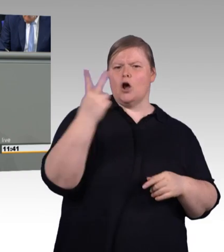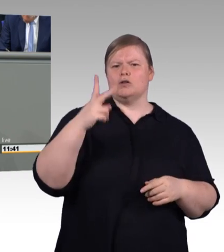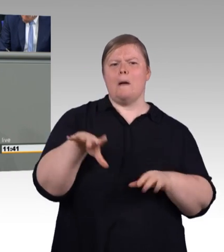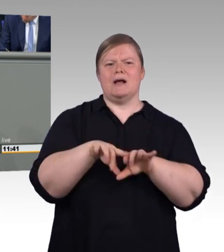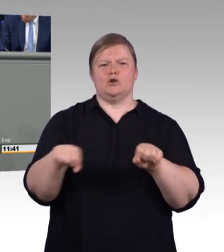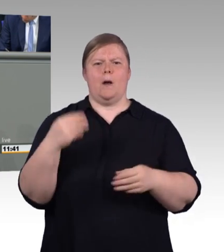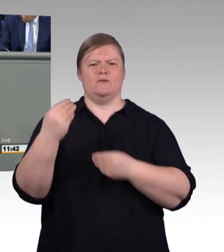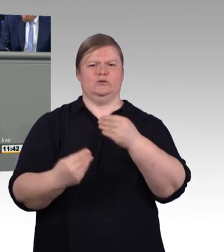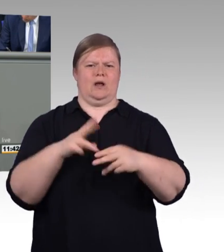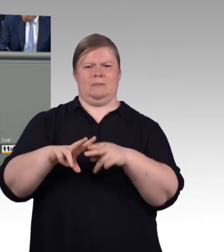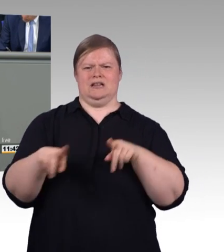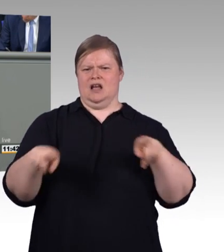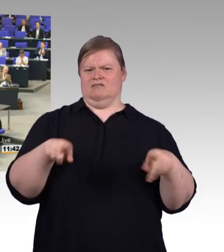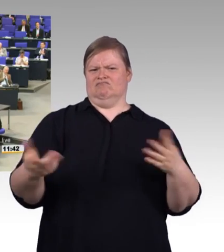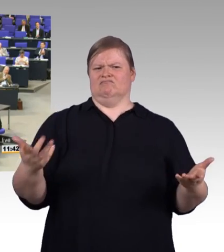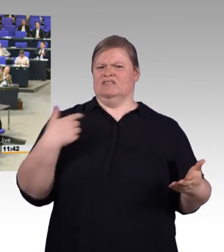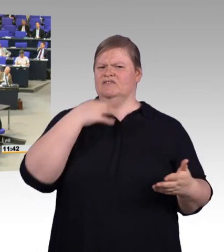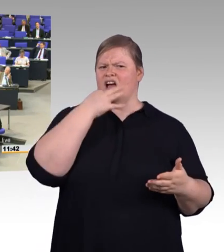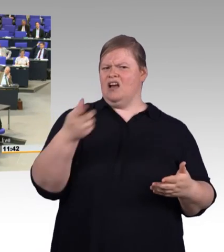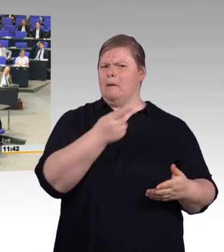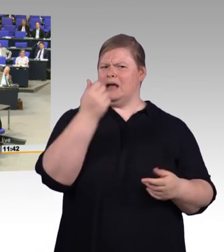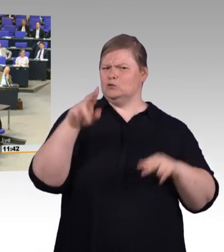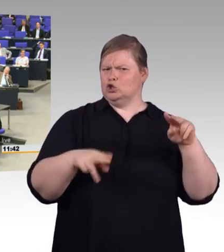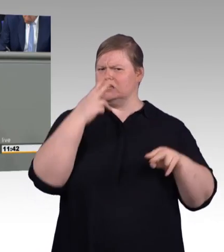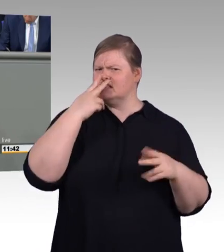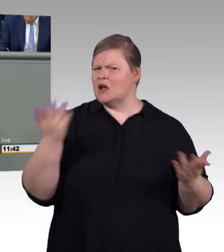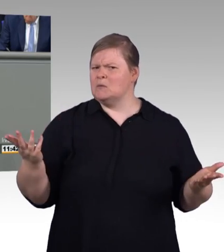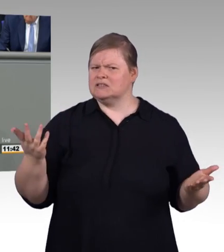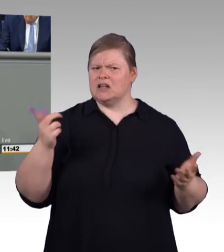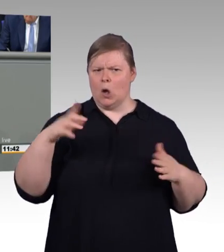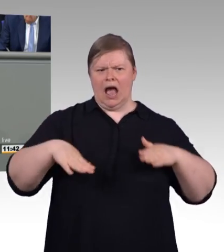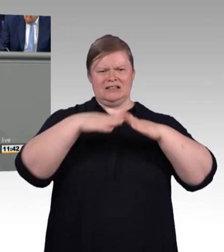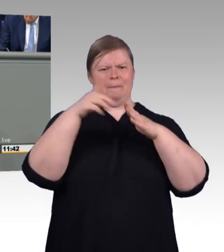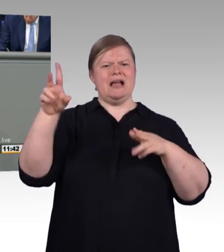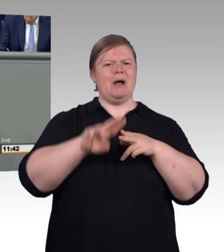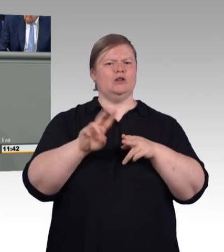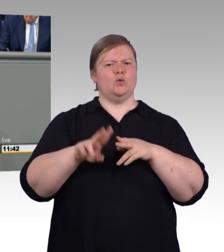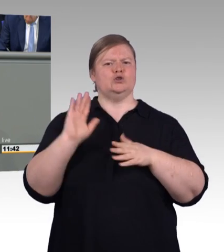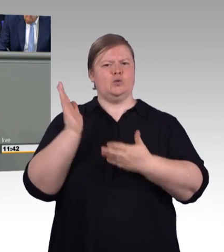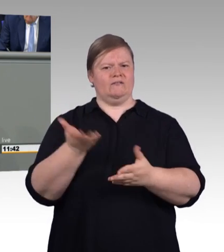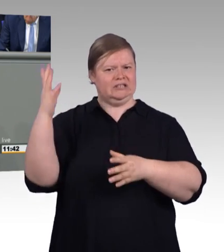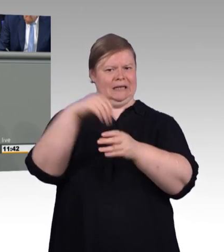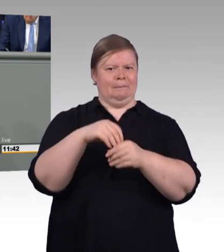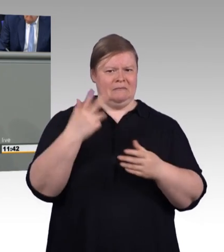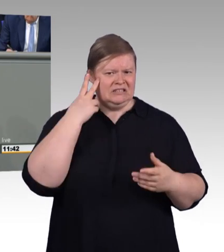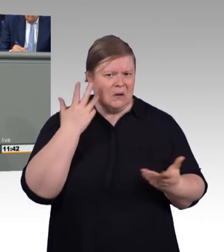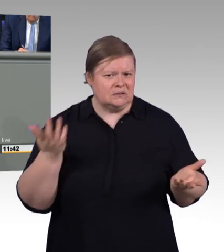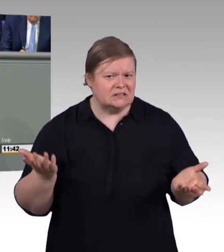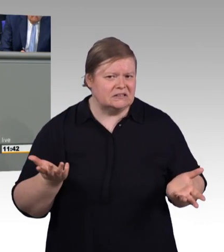(Beifall und Zwischenrufe) Ich möchte abschließend noch einen ernsten Punkt ansprechen. (Zwischenrufe)